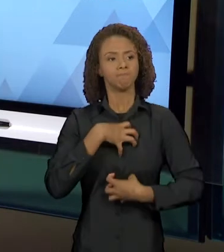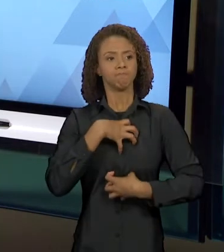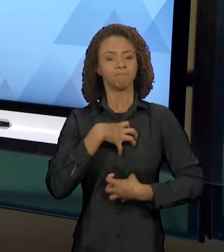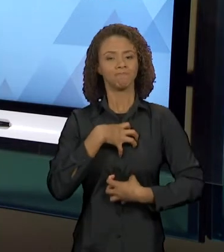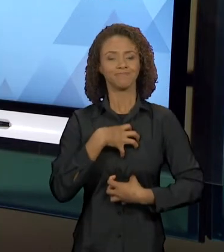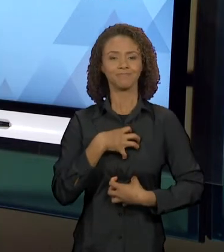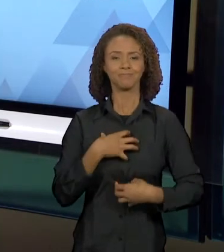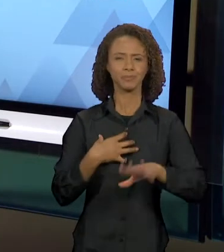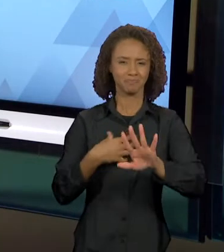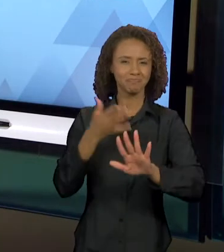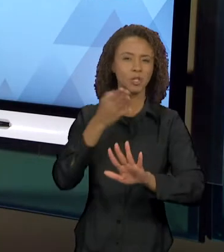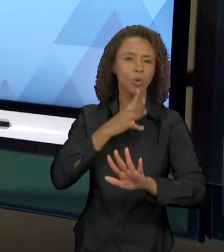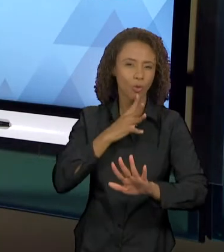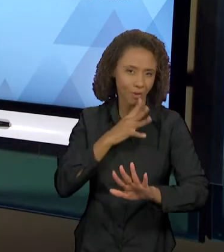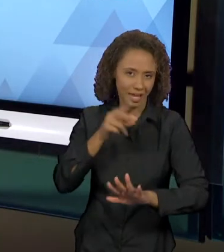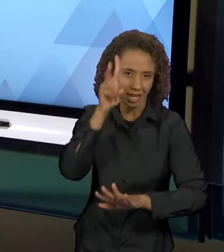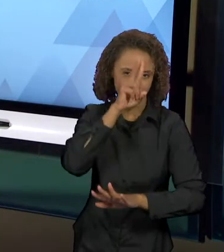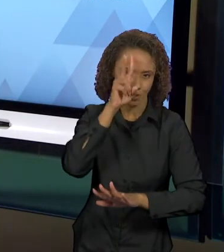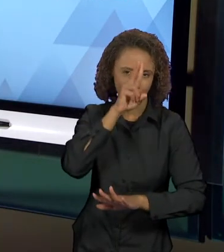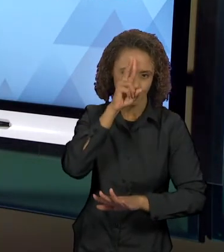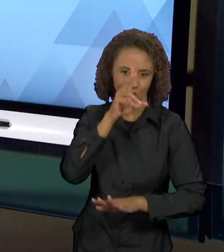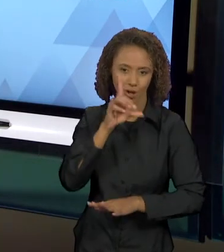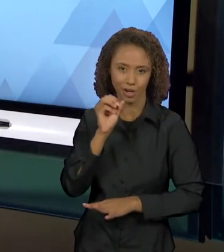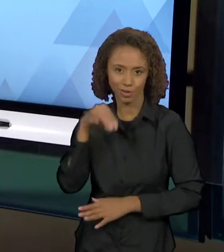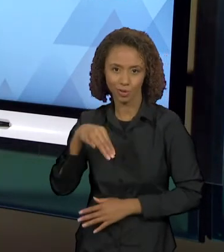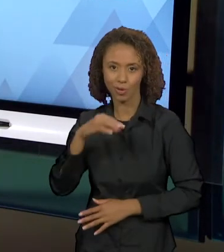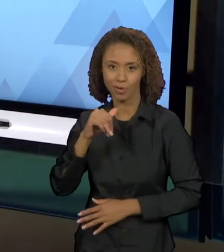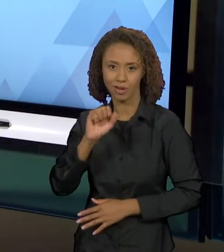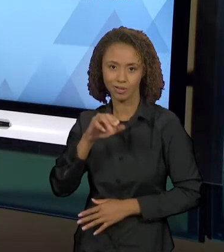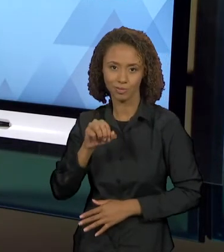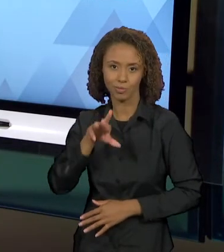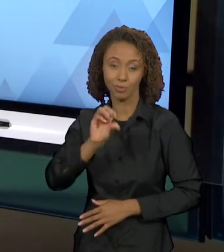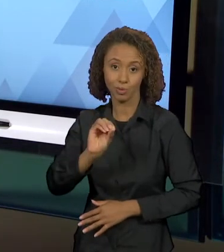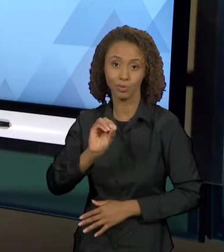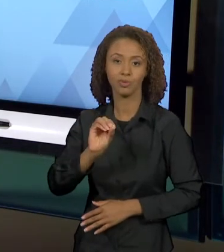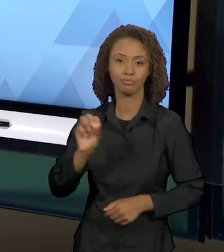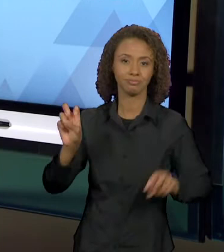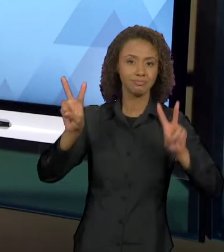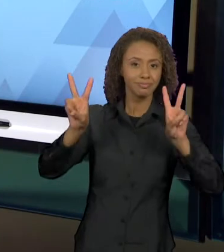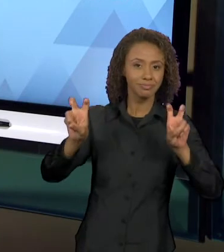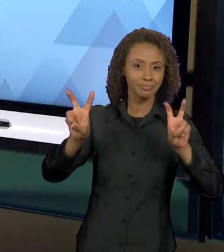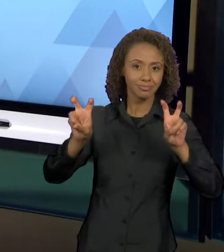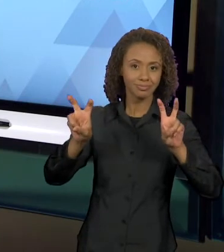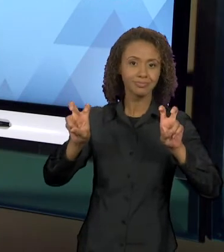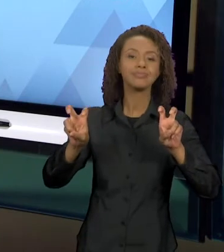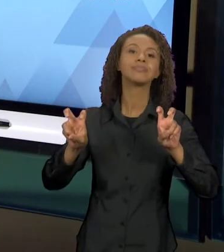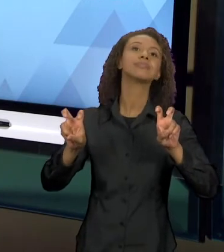DOM CASMURRO DEIXA O TEMA DA POSSÍVEL OU